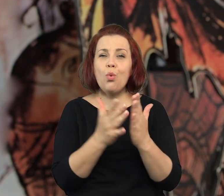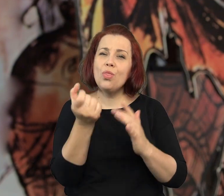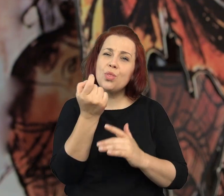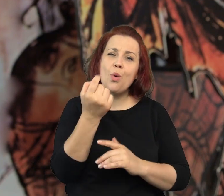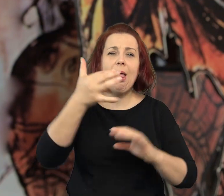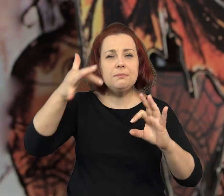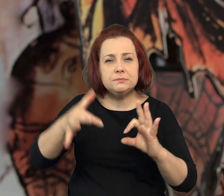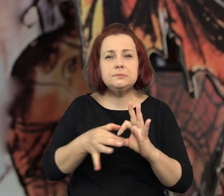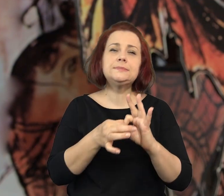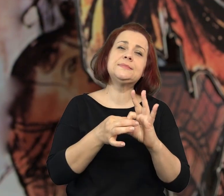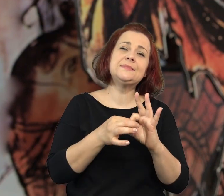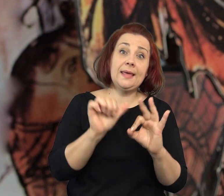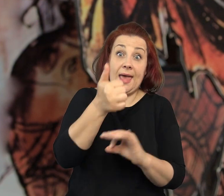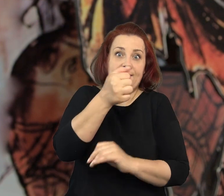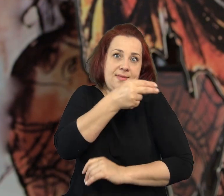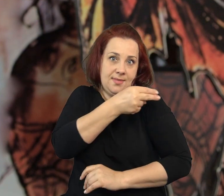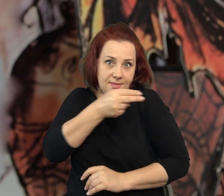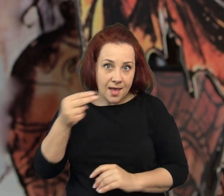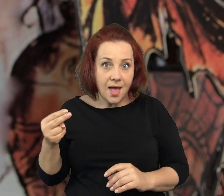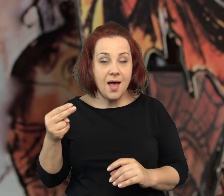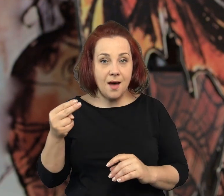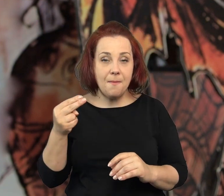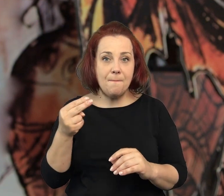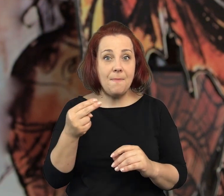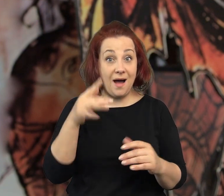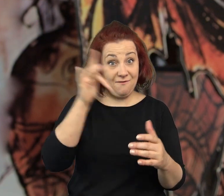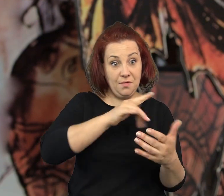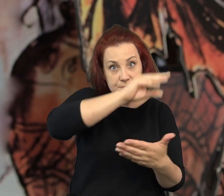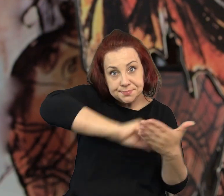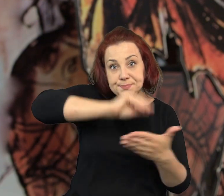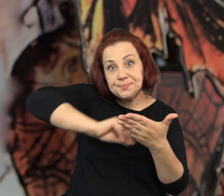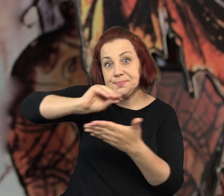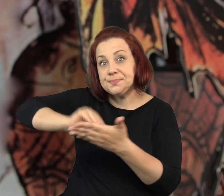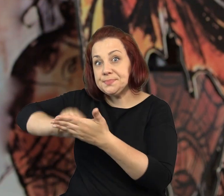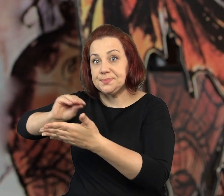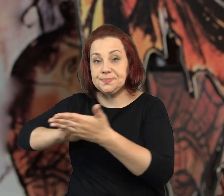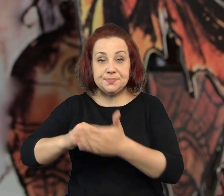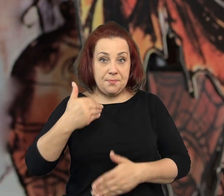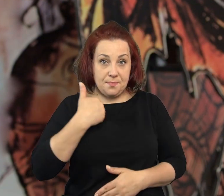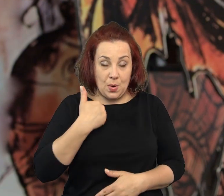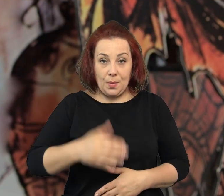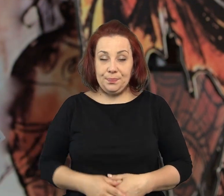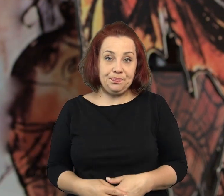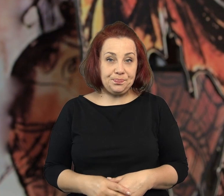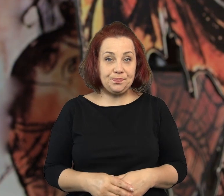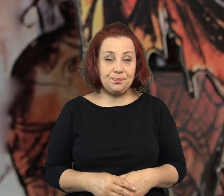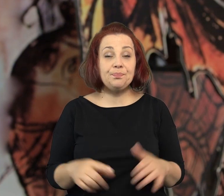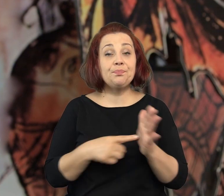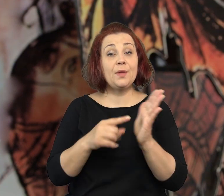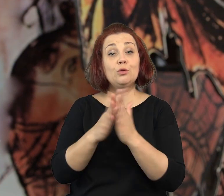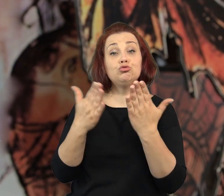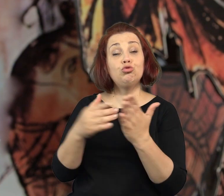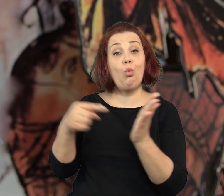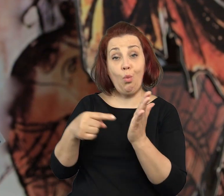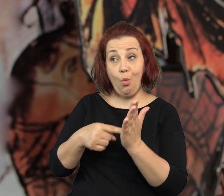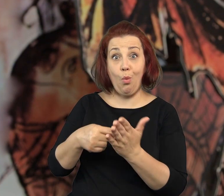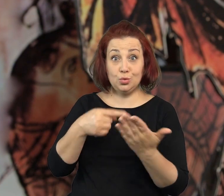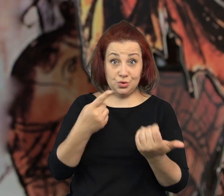One są w pewnym sensie związane z jednym tematem, który gdzieś tam na ich kartkach przewija.